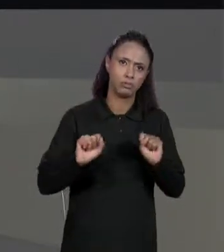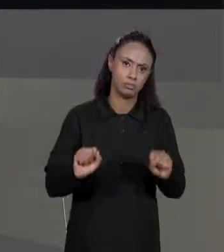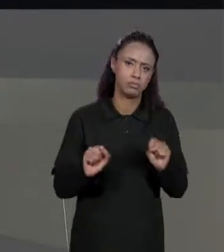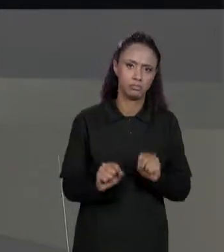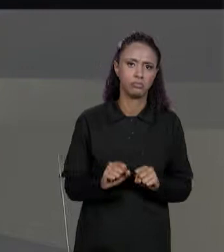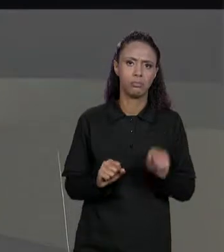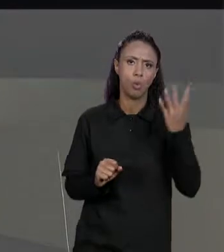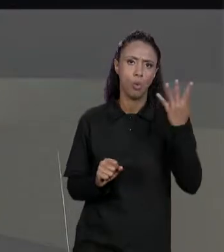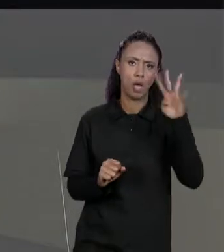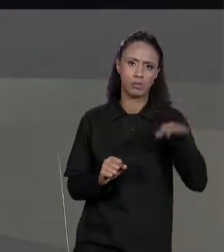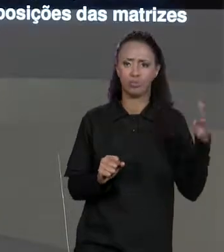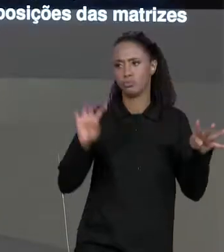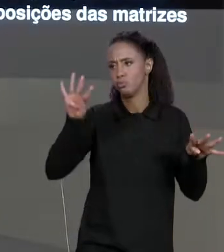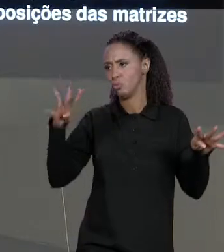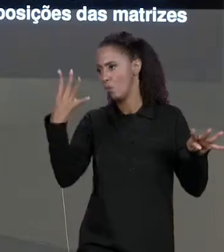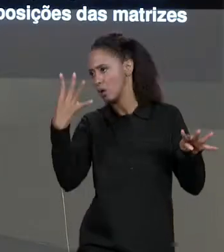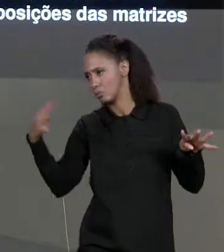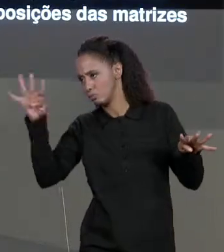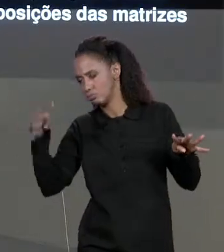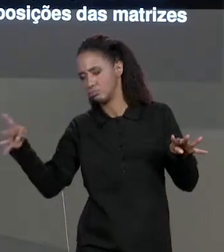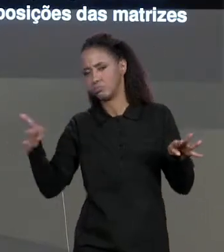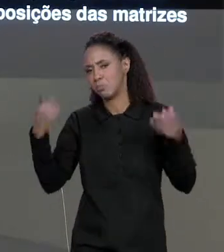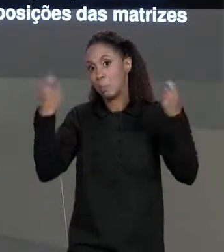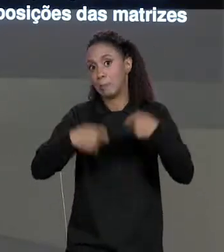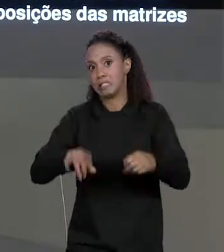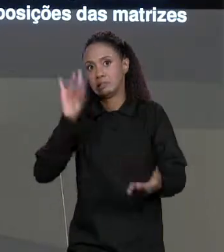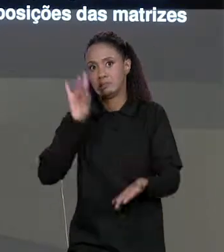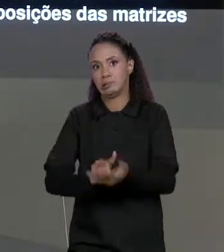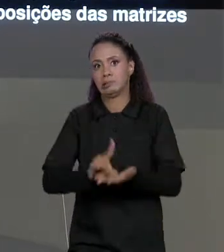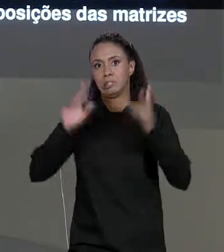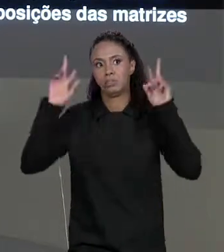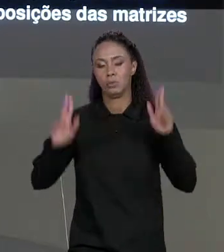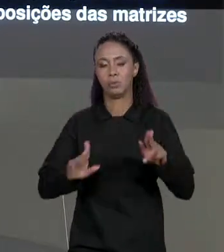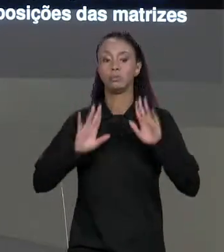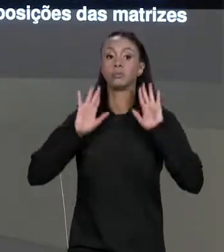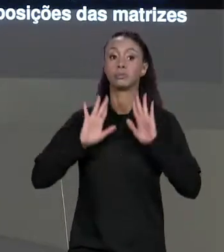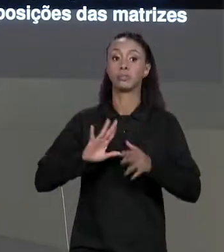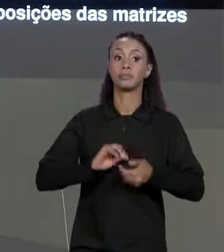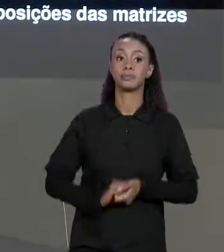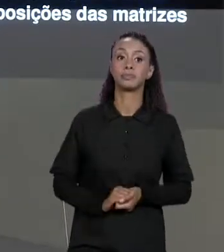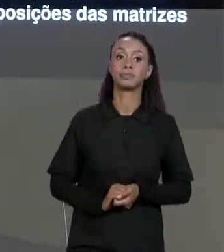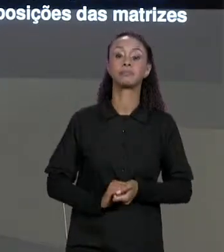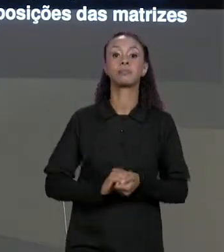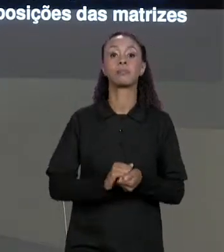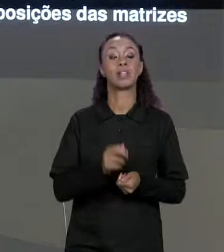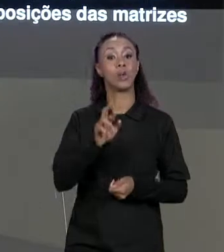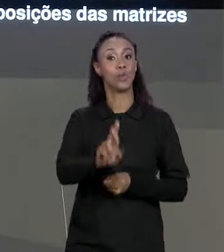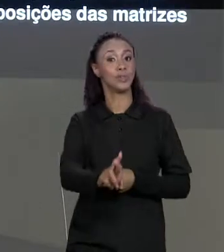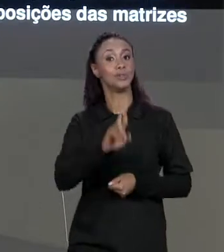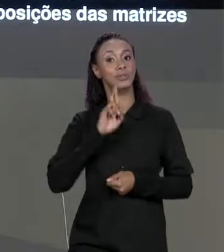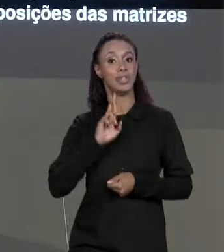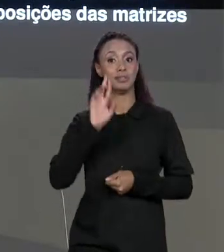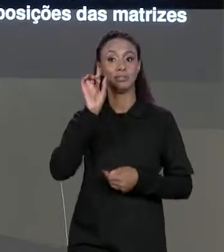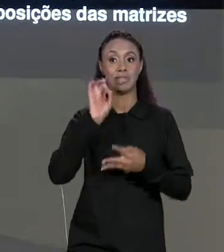NÃO É NECESSÁRIO. E A MATRIZ RESULTANTE DE CADA OPERAÇÃO,